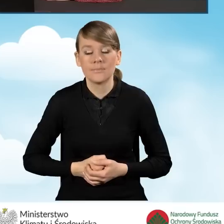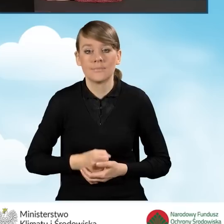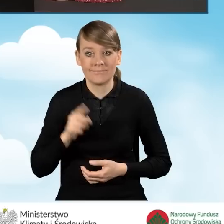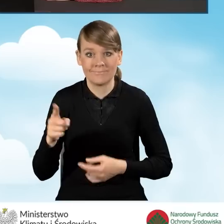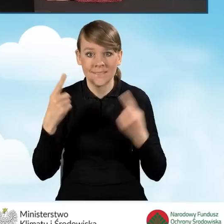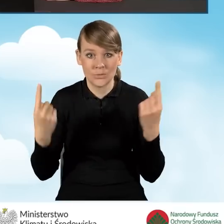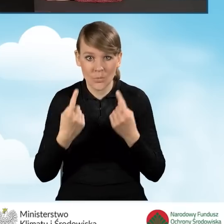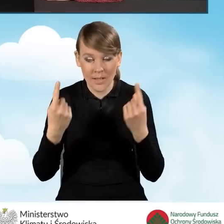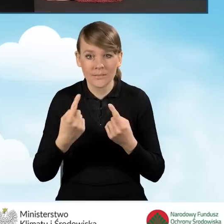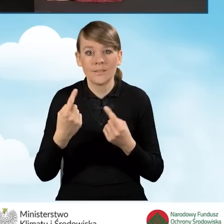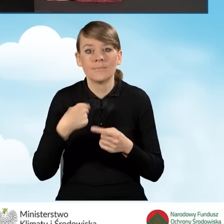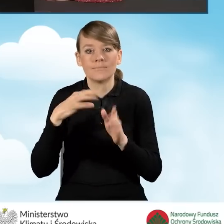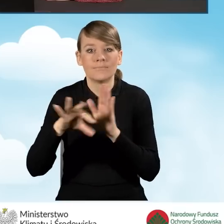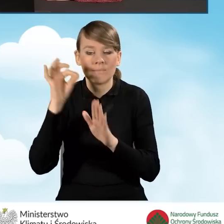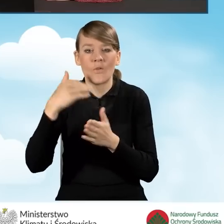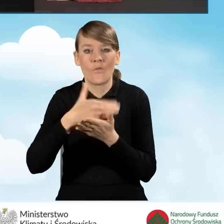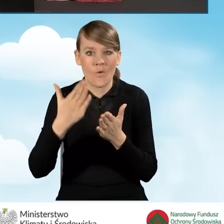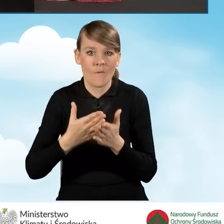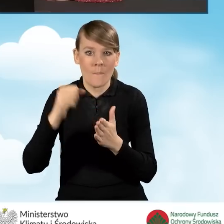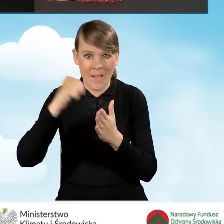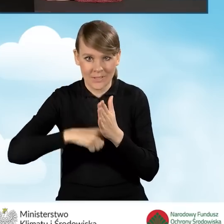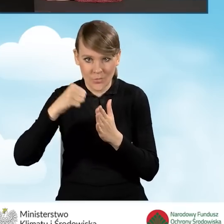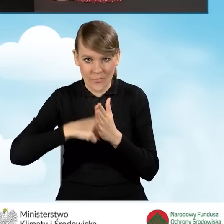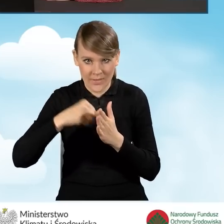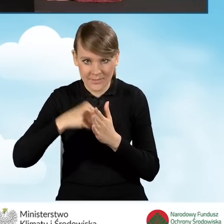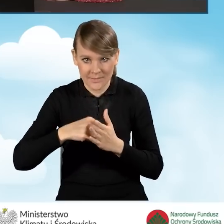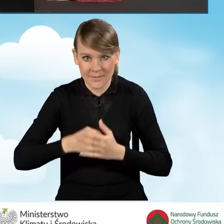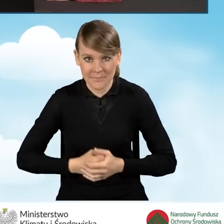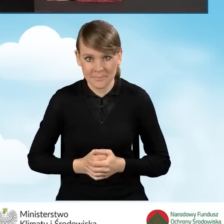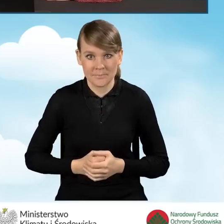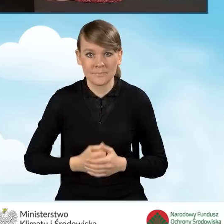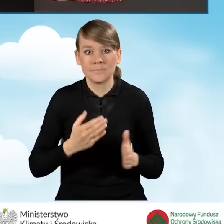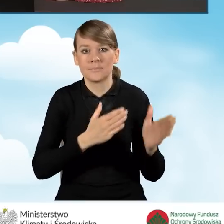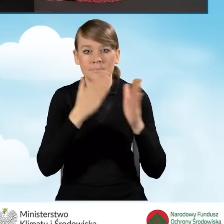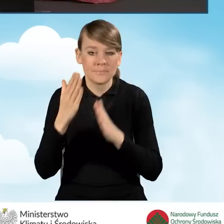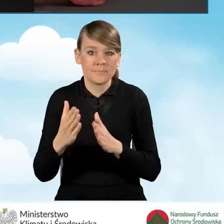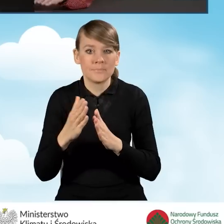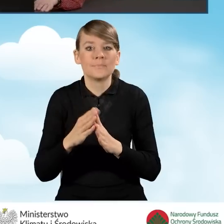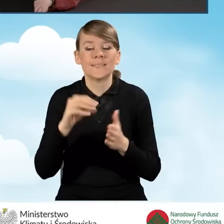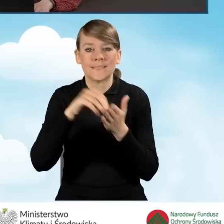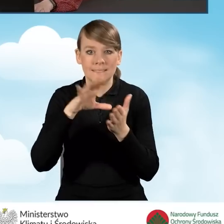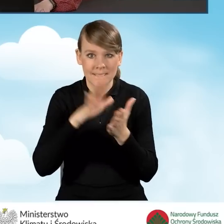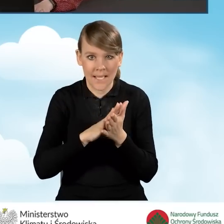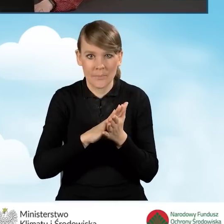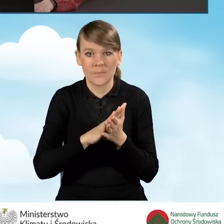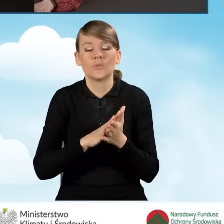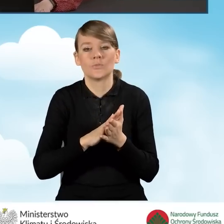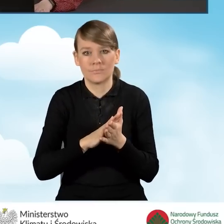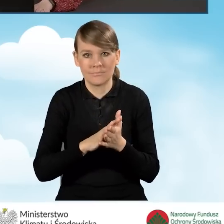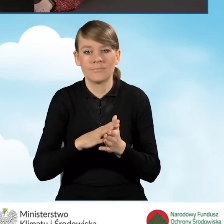Ja w tej sytuacji wybiorę województwo mazowieckie. Następnie klikamy przycisk zapisz i przejdź do edycji.